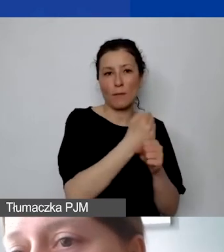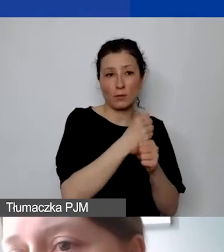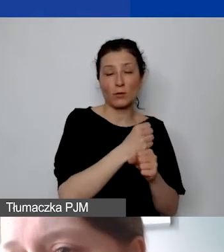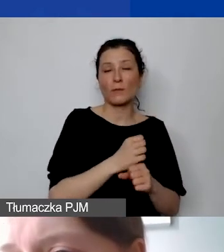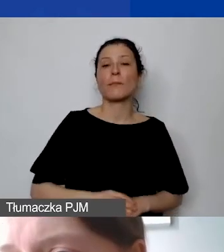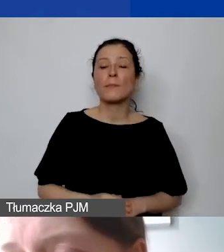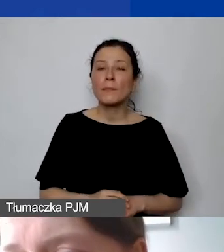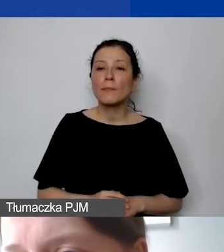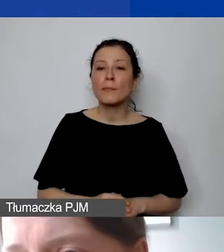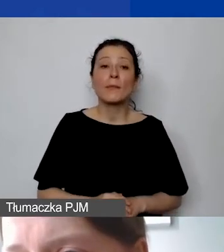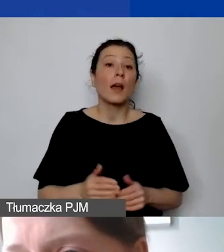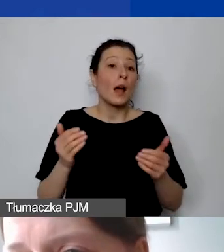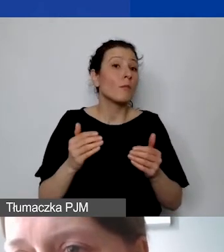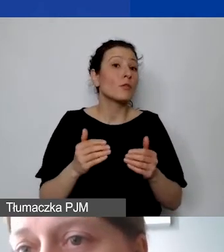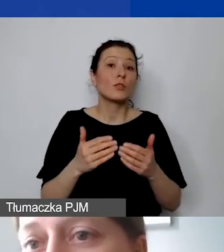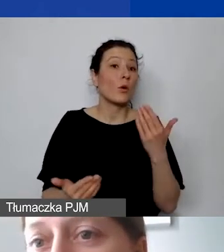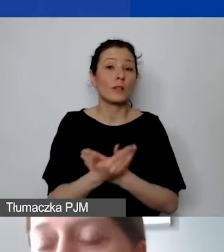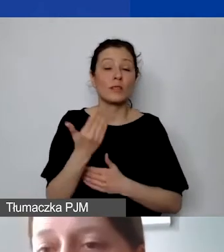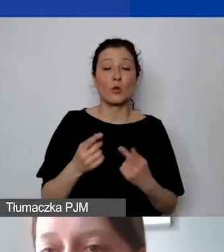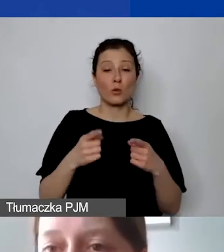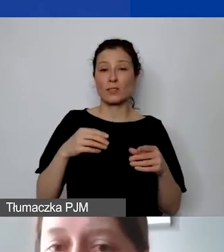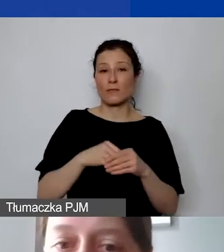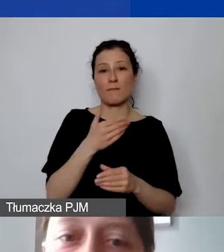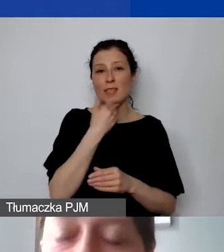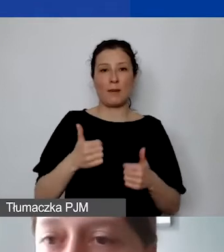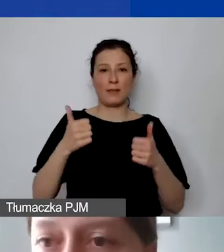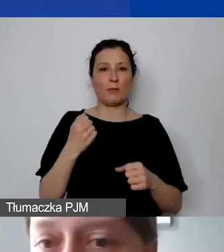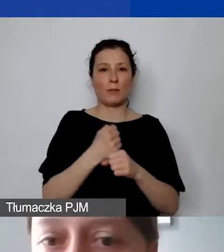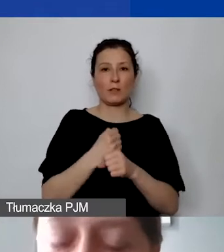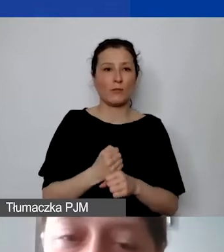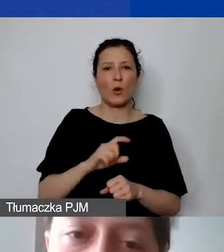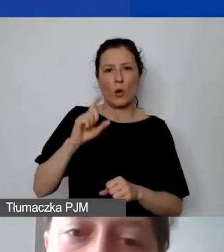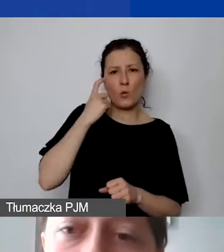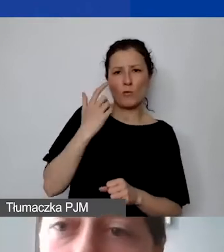że organizacja nie ma stałego personelu, opiera się na działaniach wolontariuszy